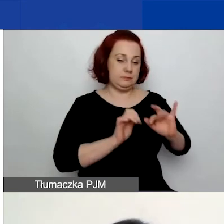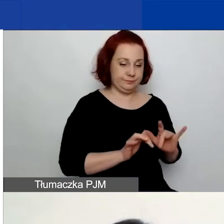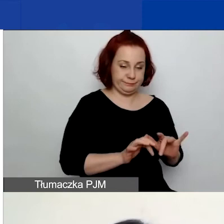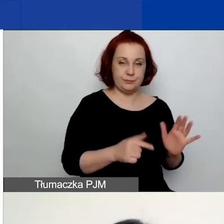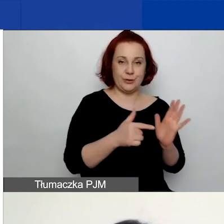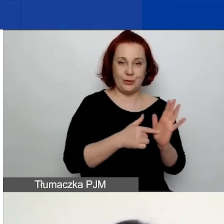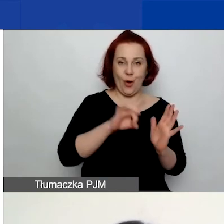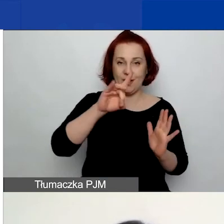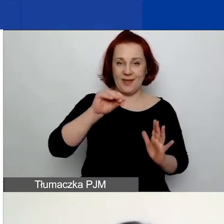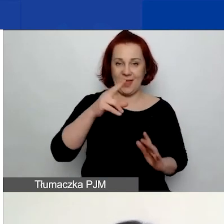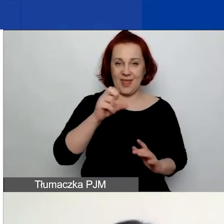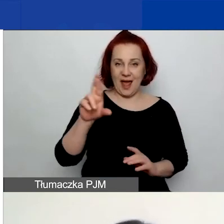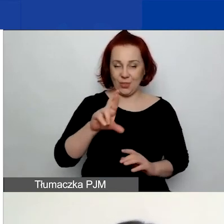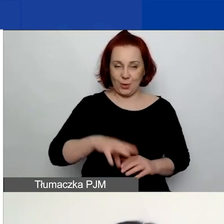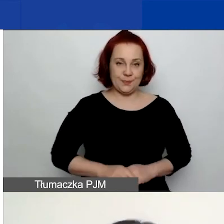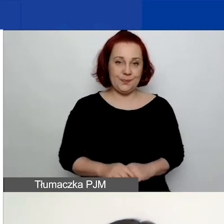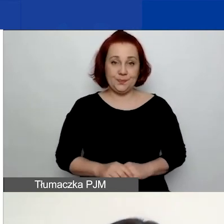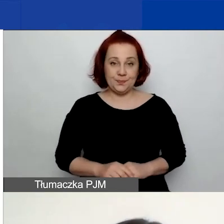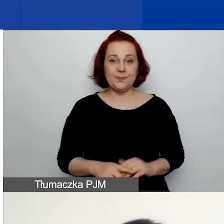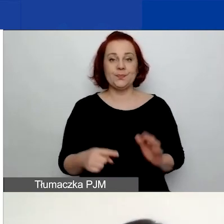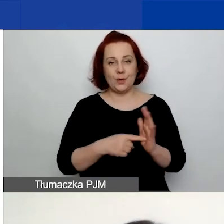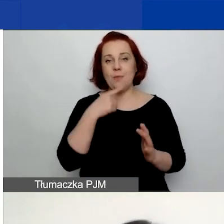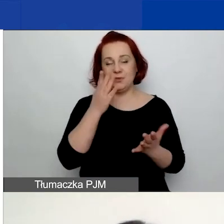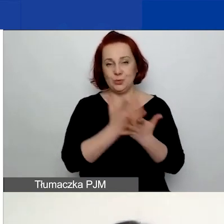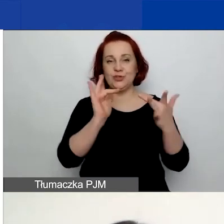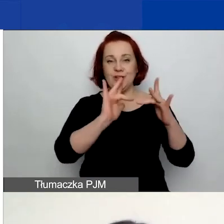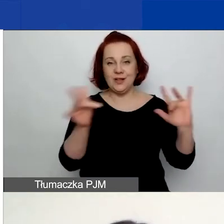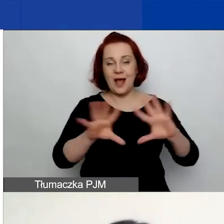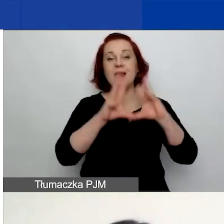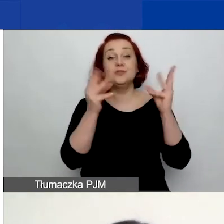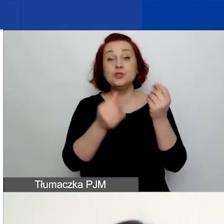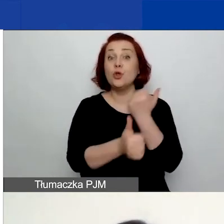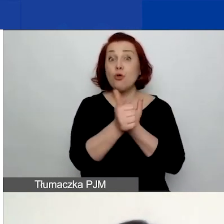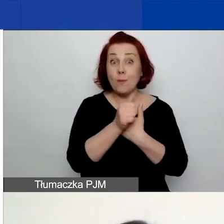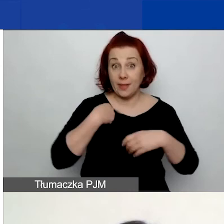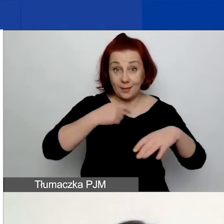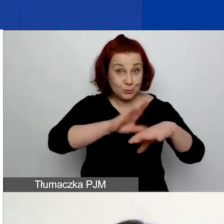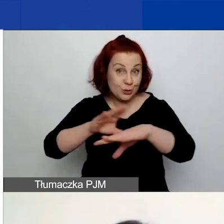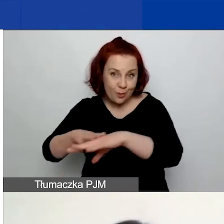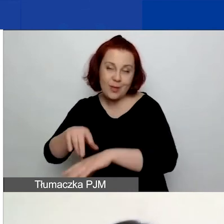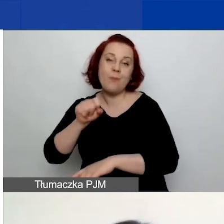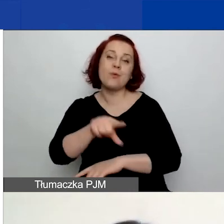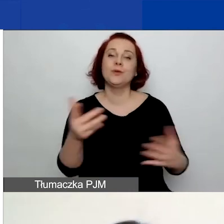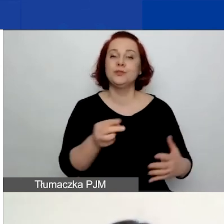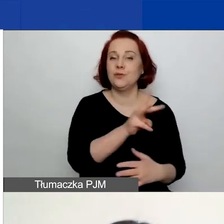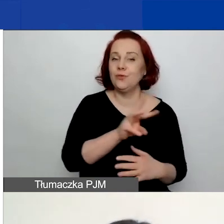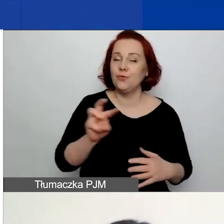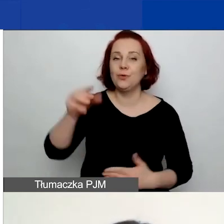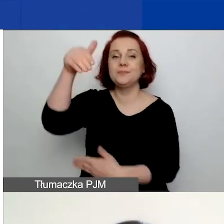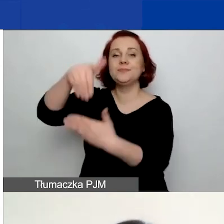Ten link już padł, ale przypominam, że wszystkie dokumenty są dostępne na stronie w zakładce "konkurs 2".